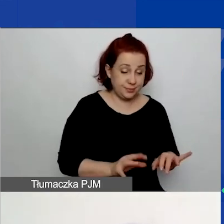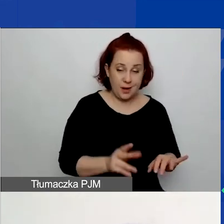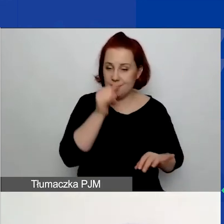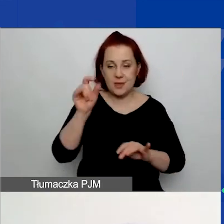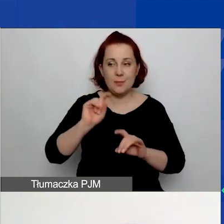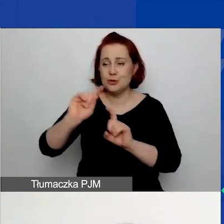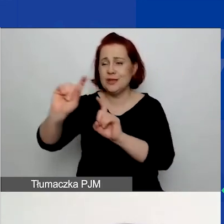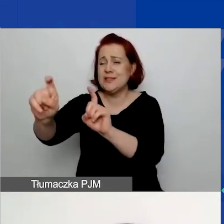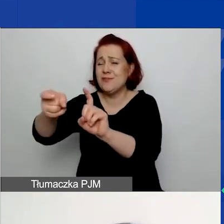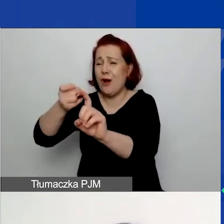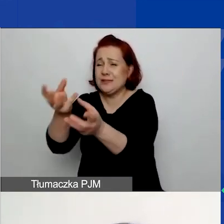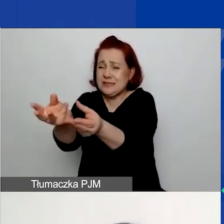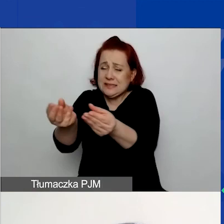poprawienia go i złożenia ponownie.